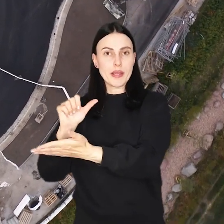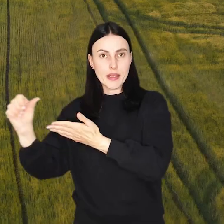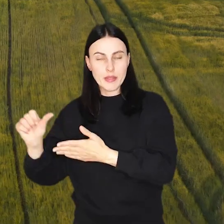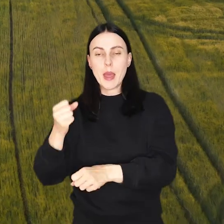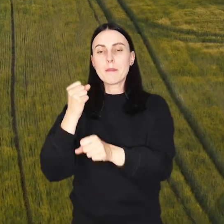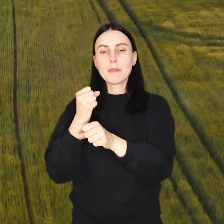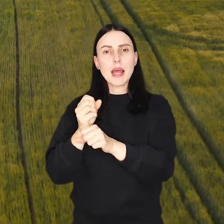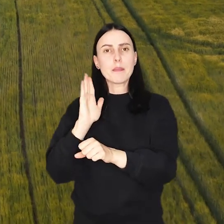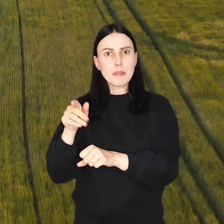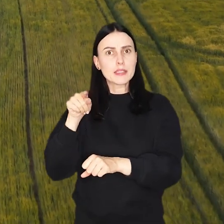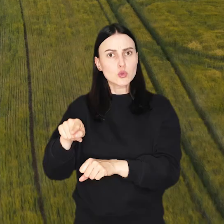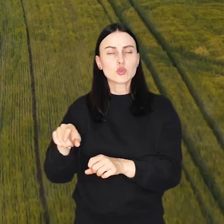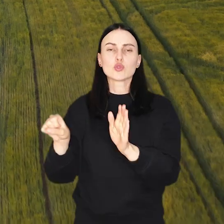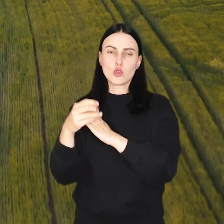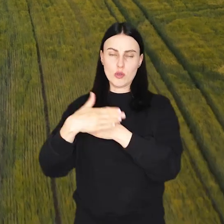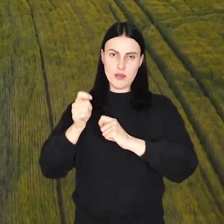Prace tu potrwają do końca wakacji.